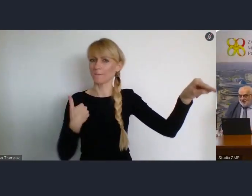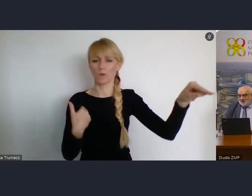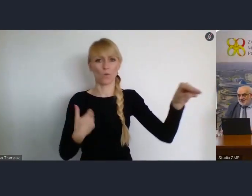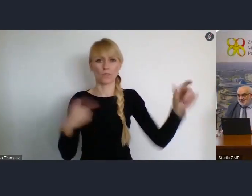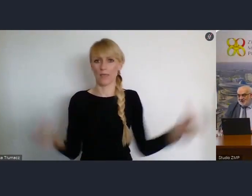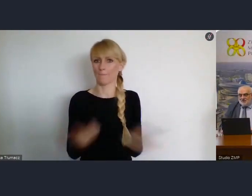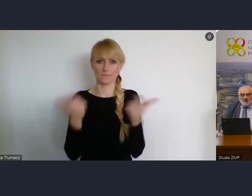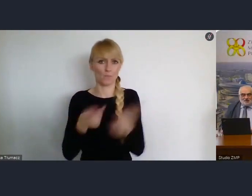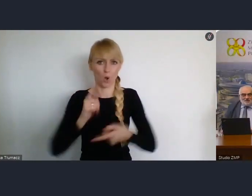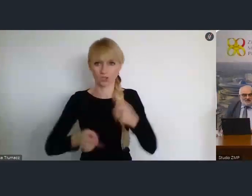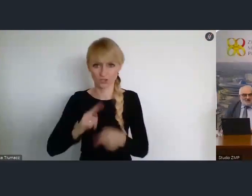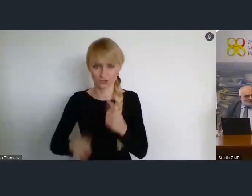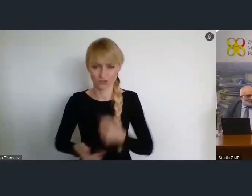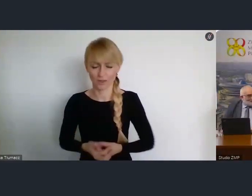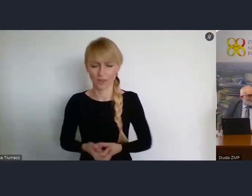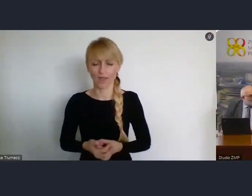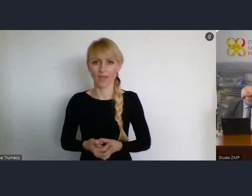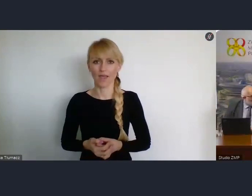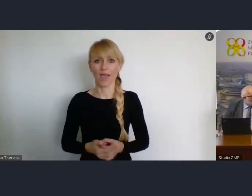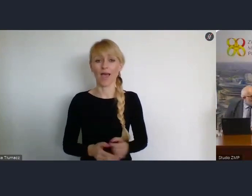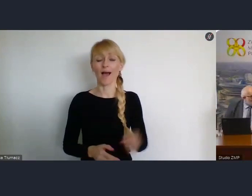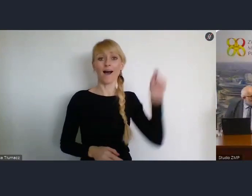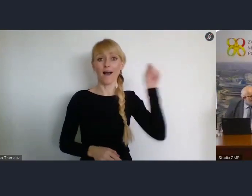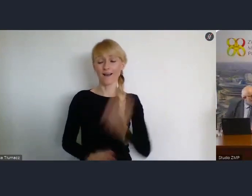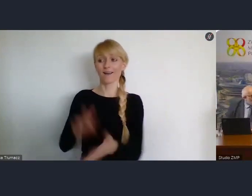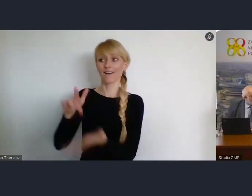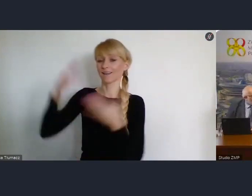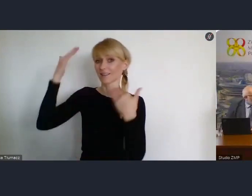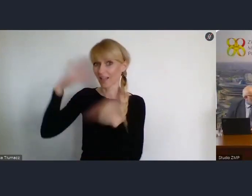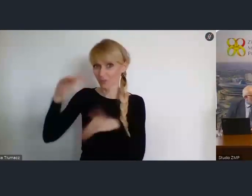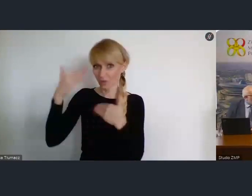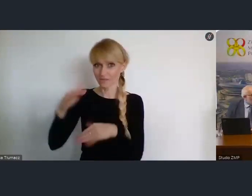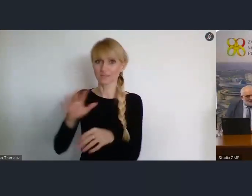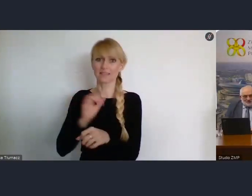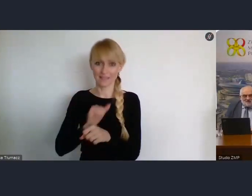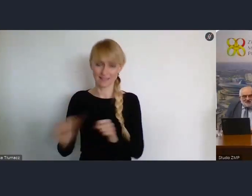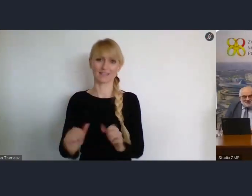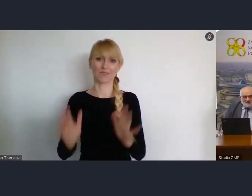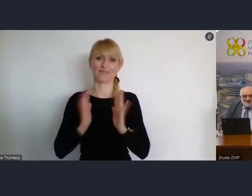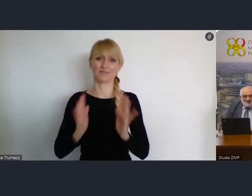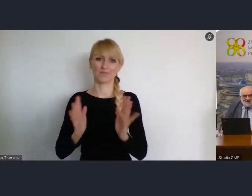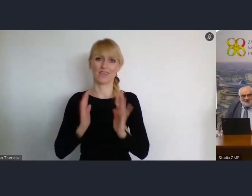Natomiast do Katowic, to ograniczenie nie ma miejsca.